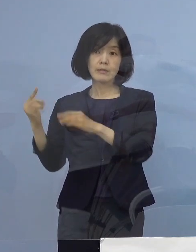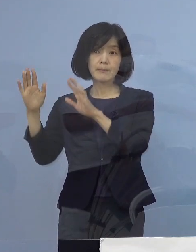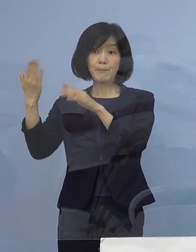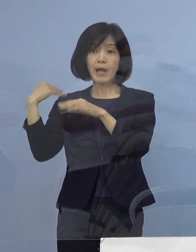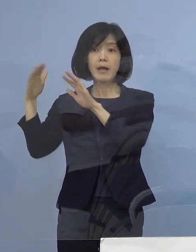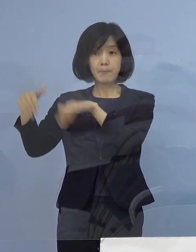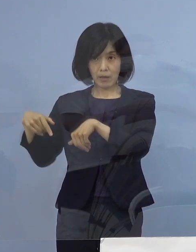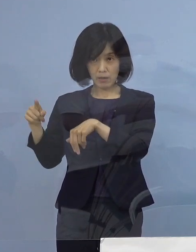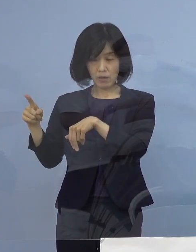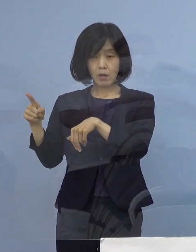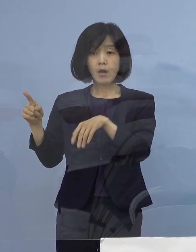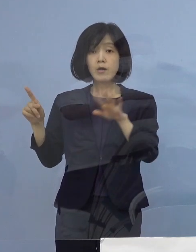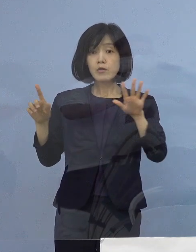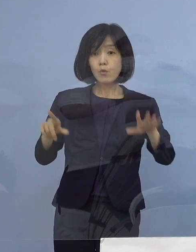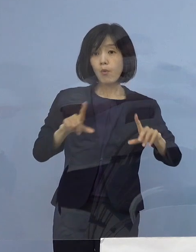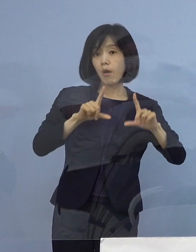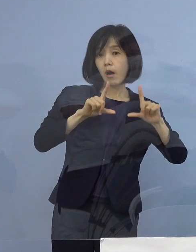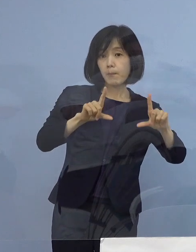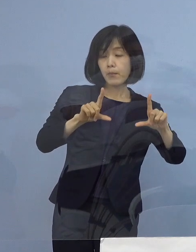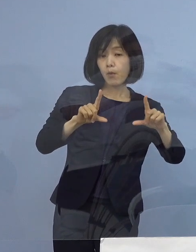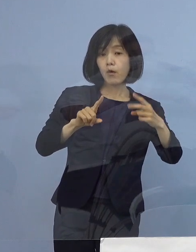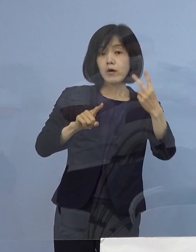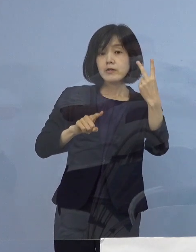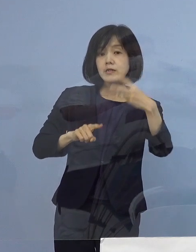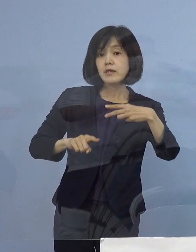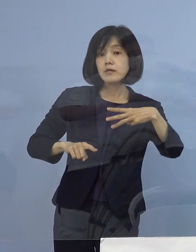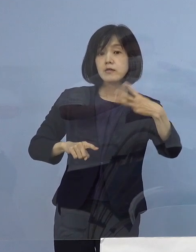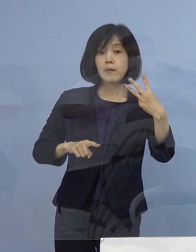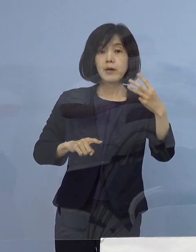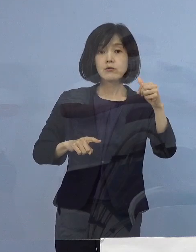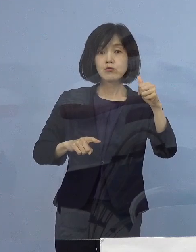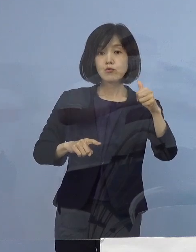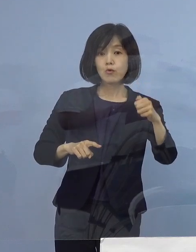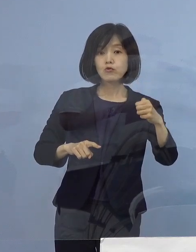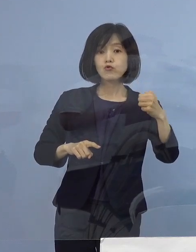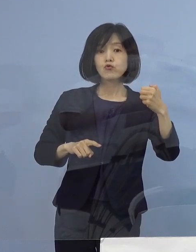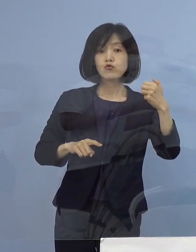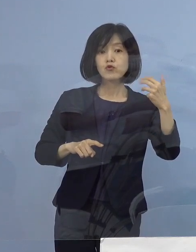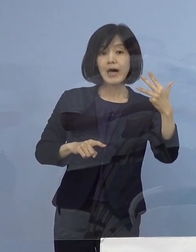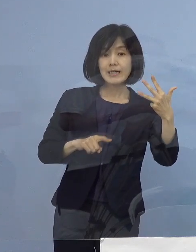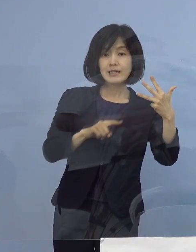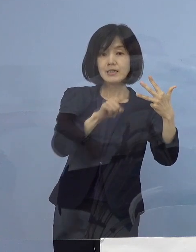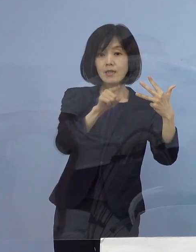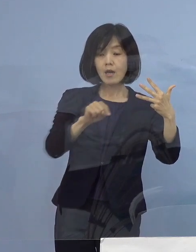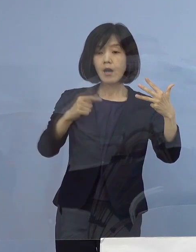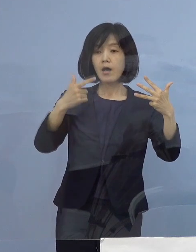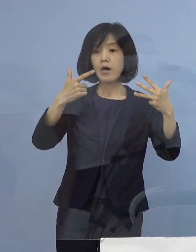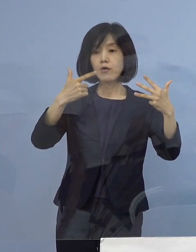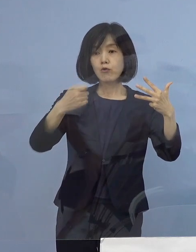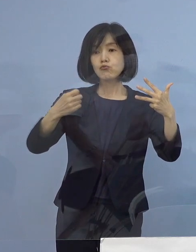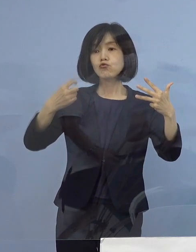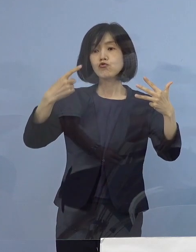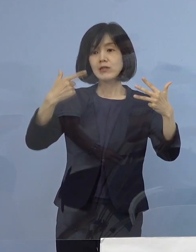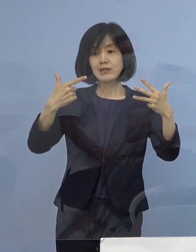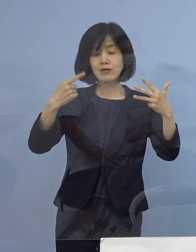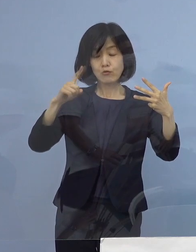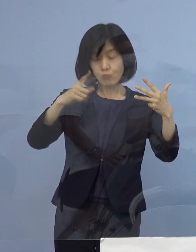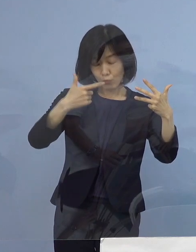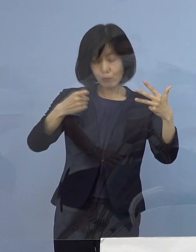本日発表の2358（例目）から 2361例目までの4名を加えた